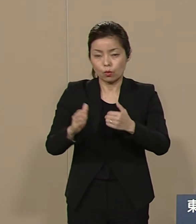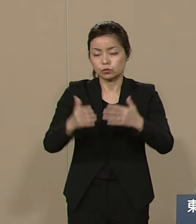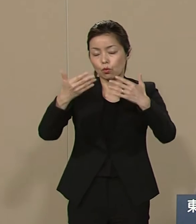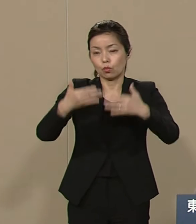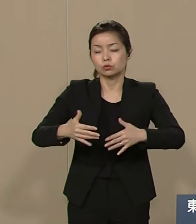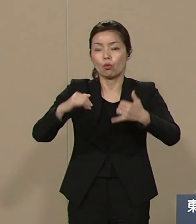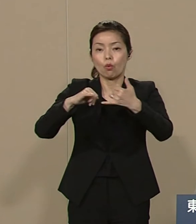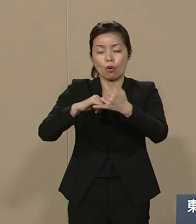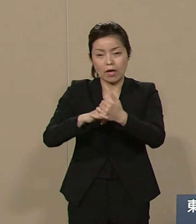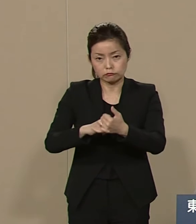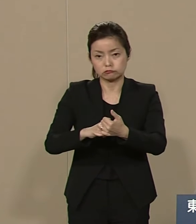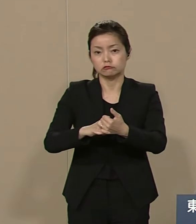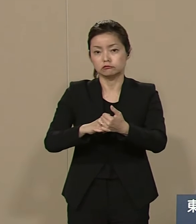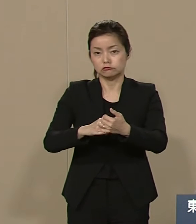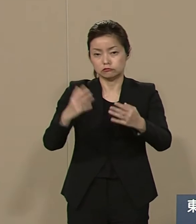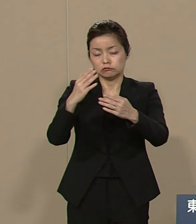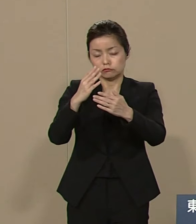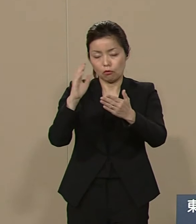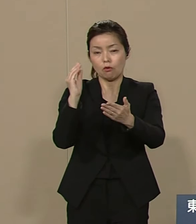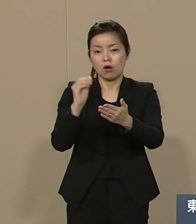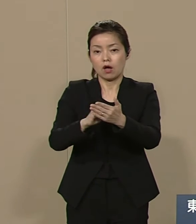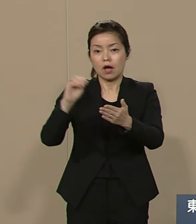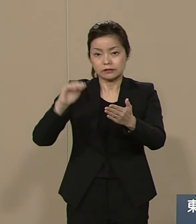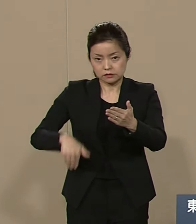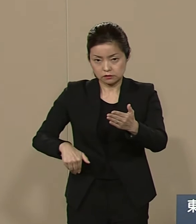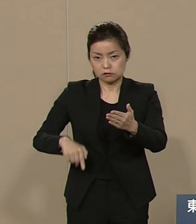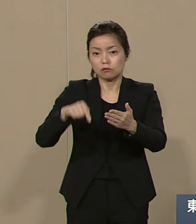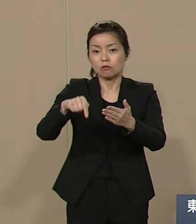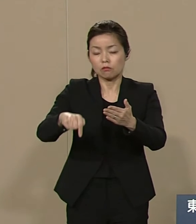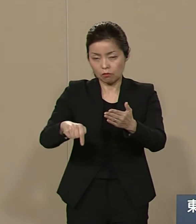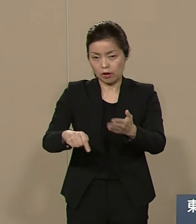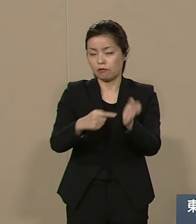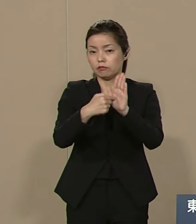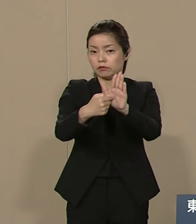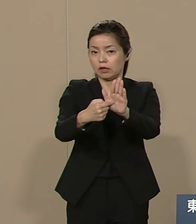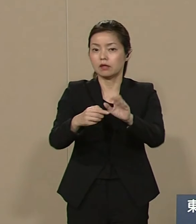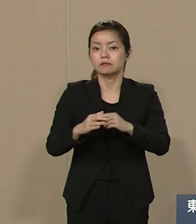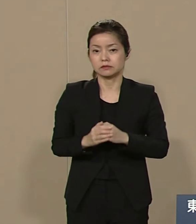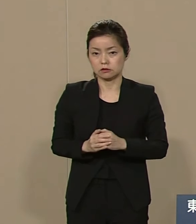都政からも これを提起いたします 東京五輪オリンピックは